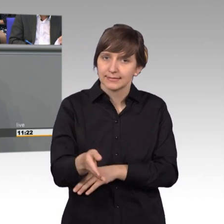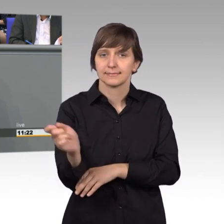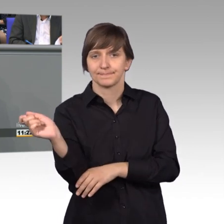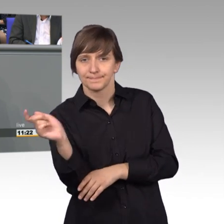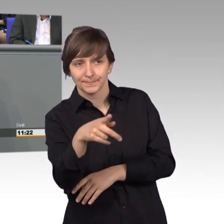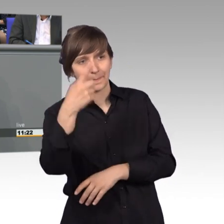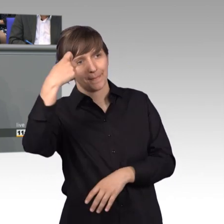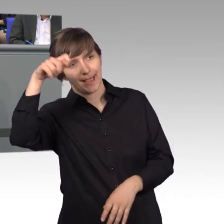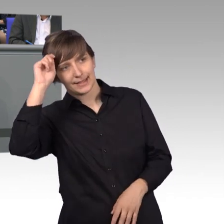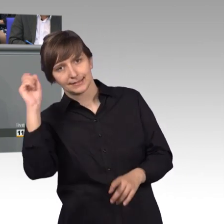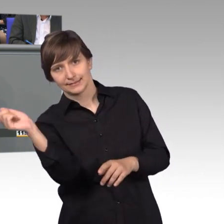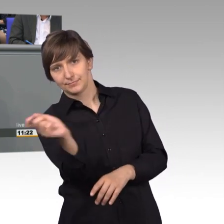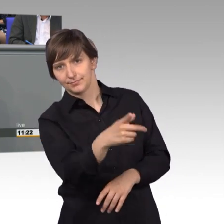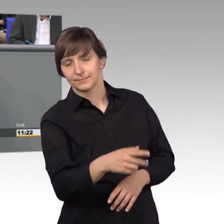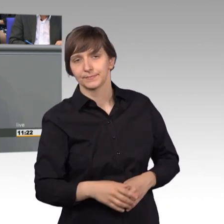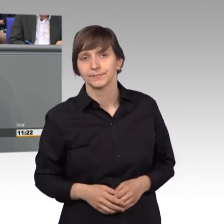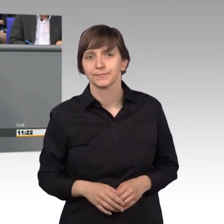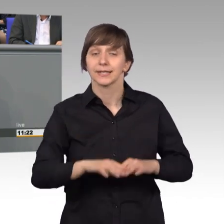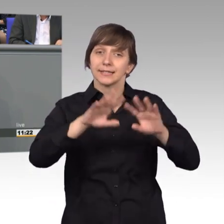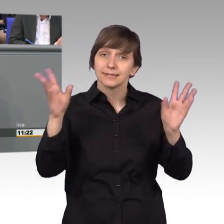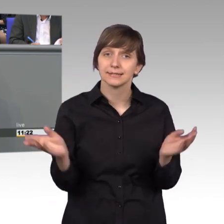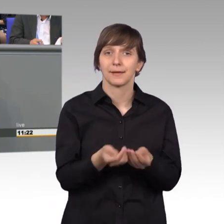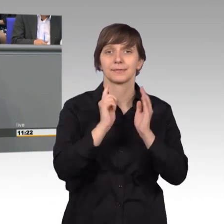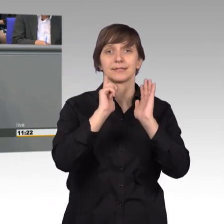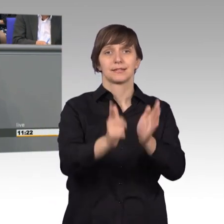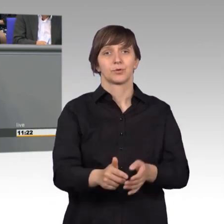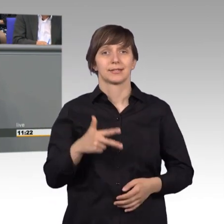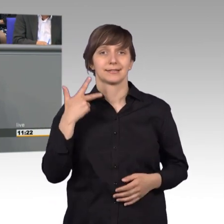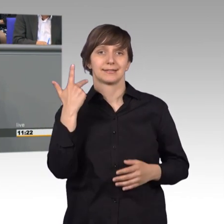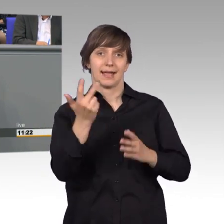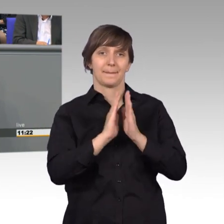Insgesamt wurden 703 Petitionen veröffentlicht.